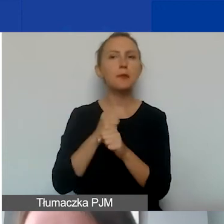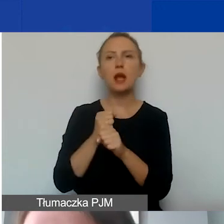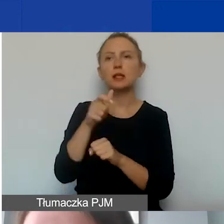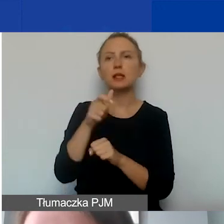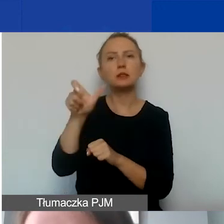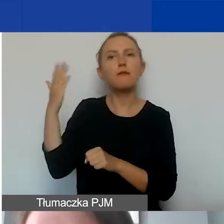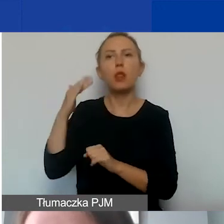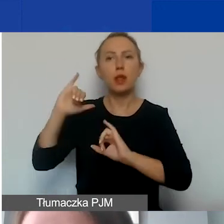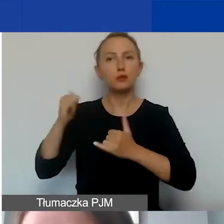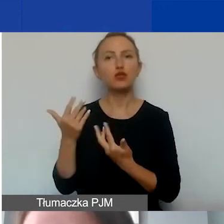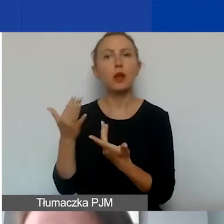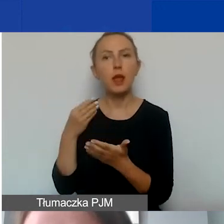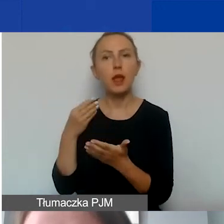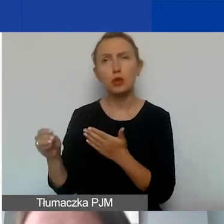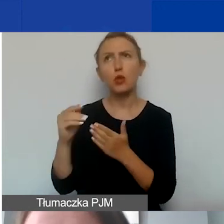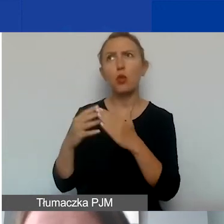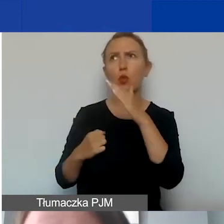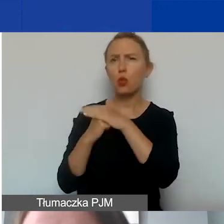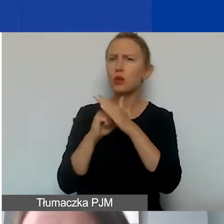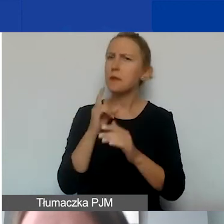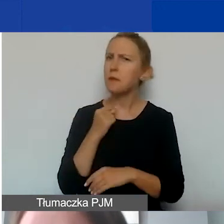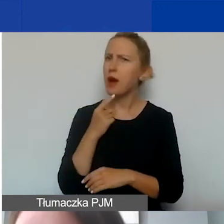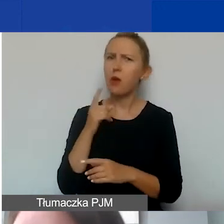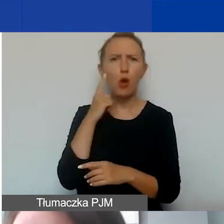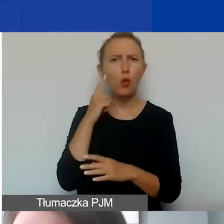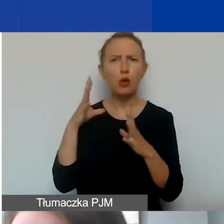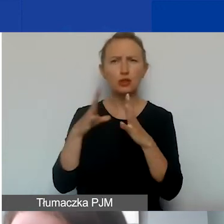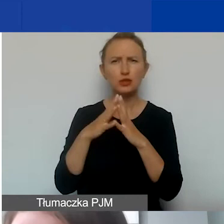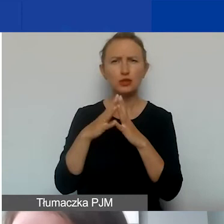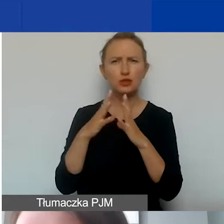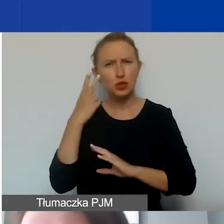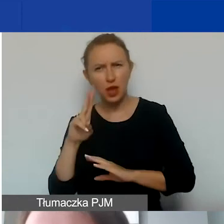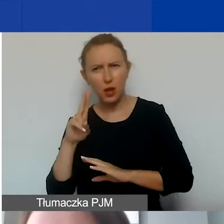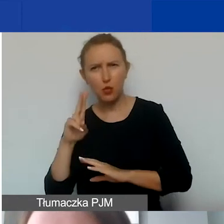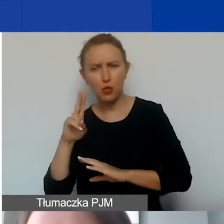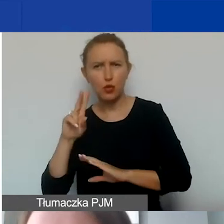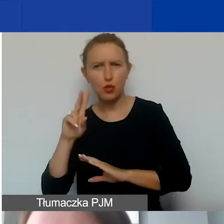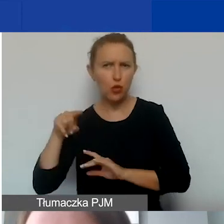Górny pułap jest dość niski, wynosi około 10 euro i 10 centów.